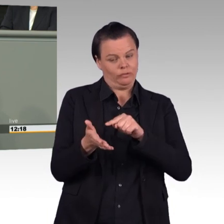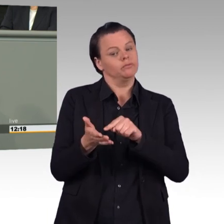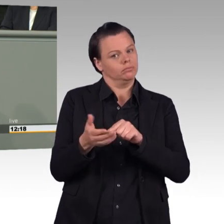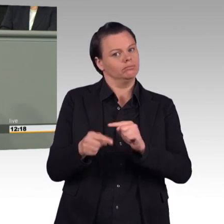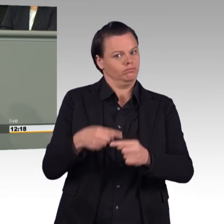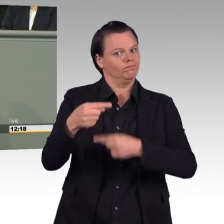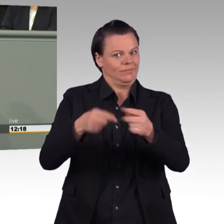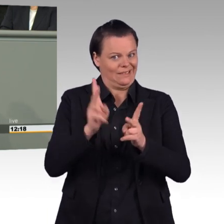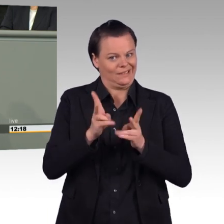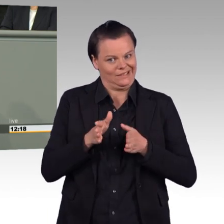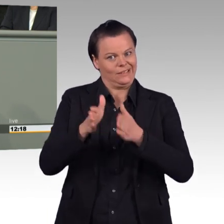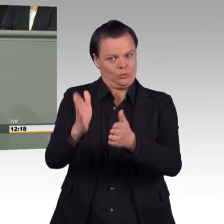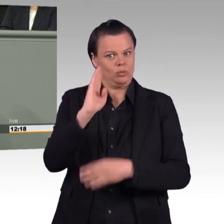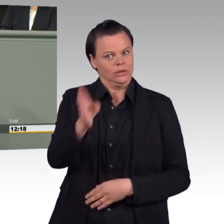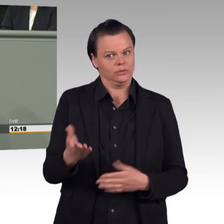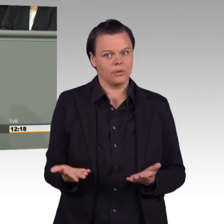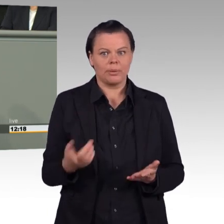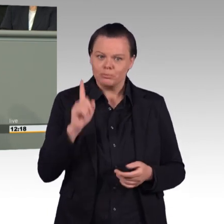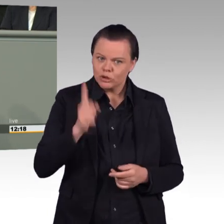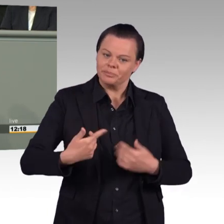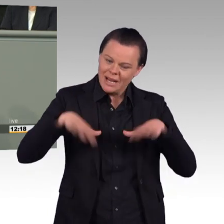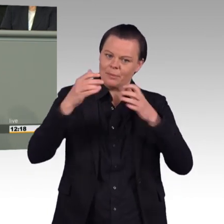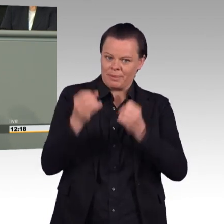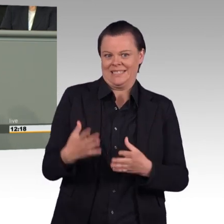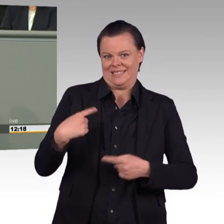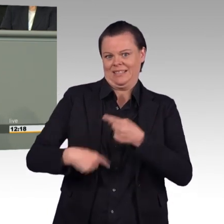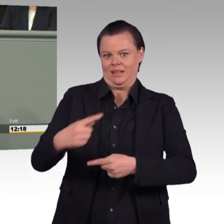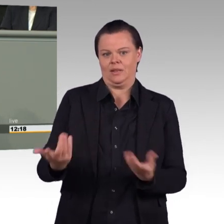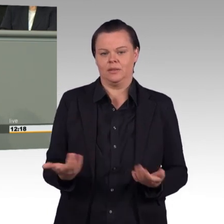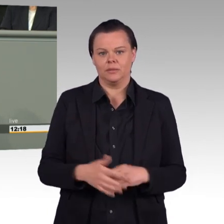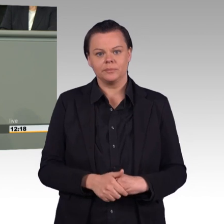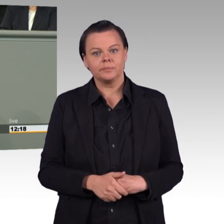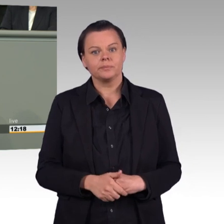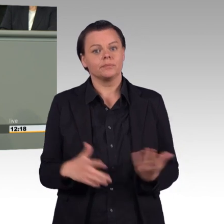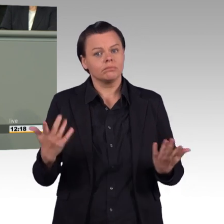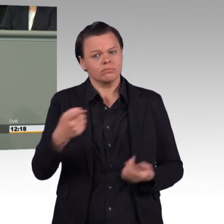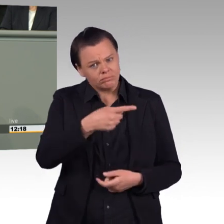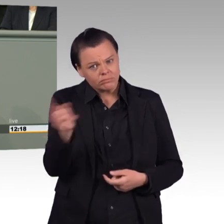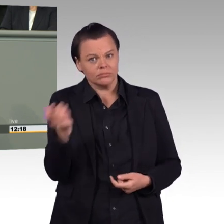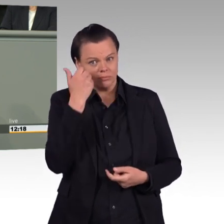Ermöglichen Sie den Soldatinnen und Soldaten wieder Vertrauen in die Führung Ihres Hauses. Sorgen Sie für die rechtskonforme Vergabe